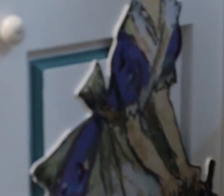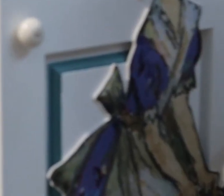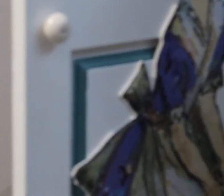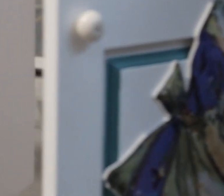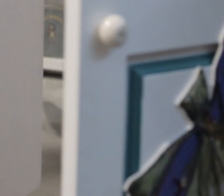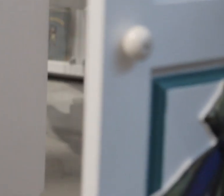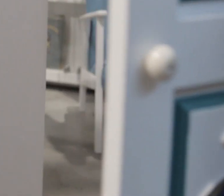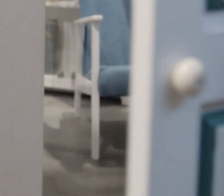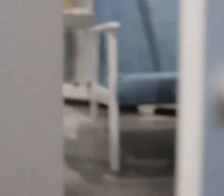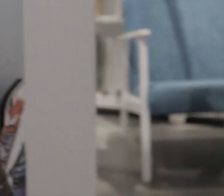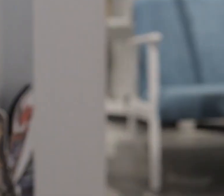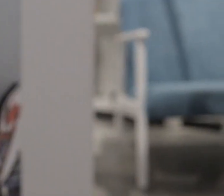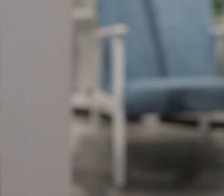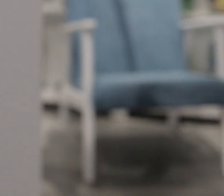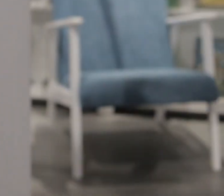Polecam. Dziękuję bardzo.